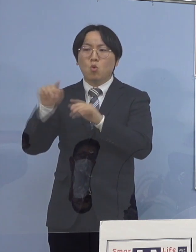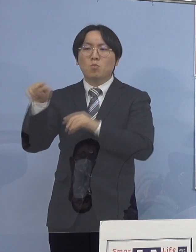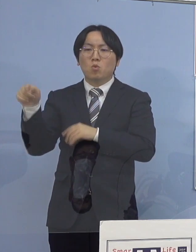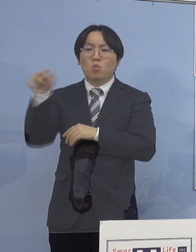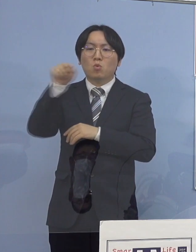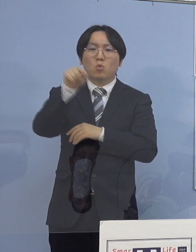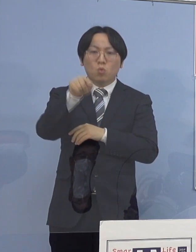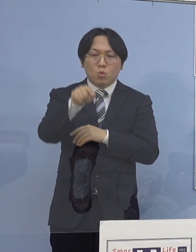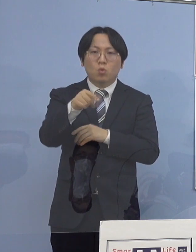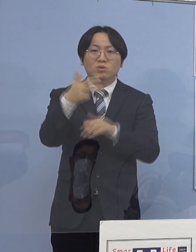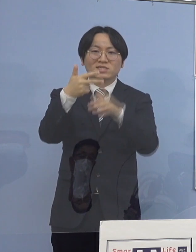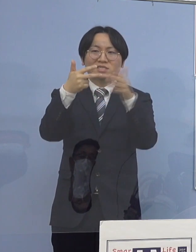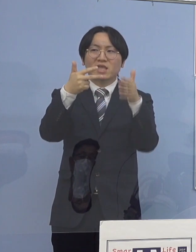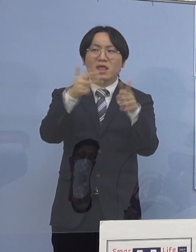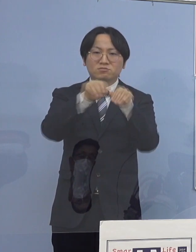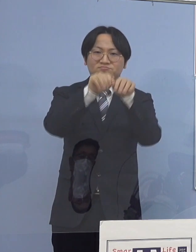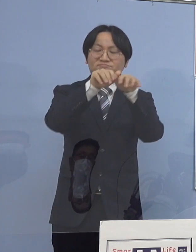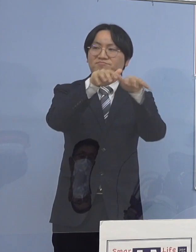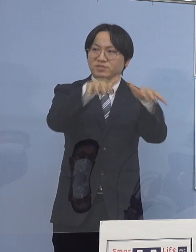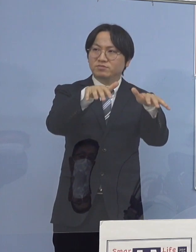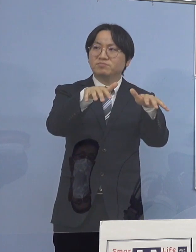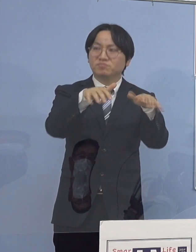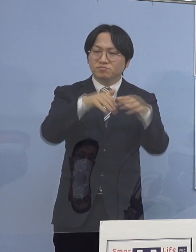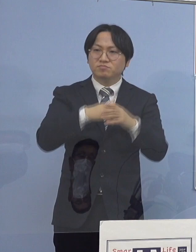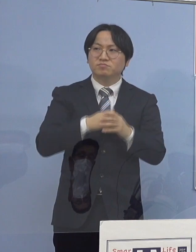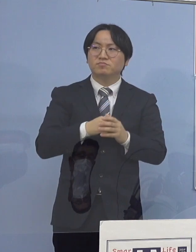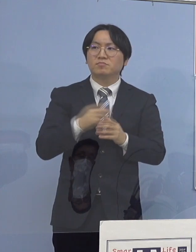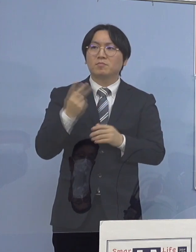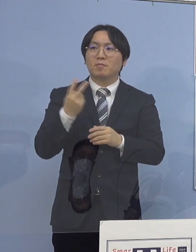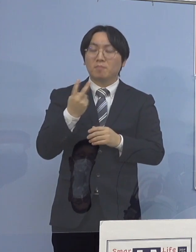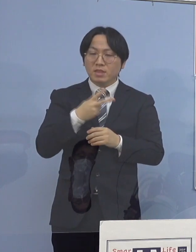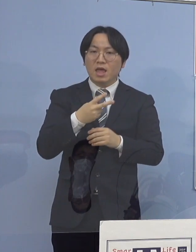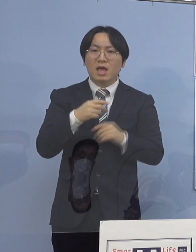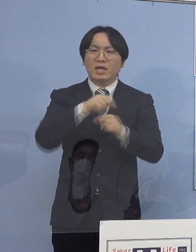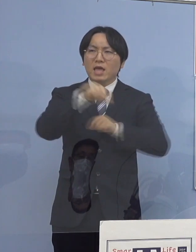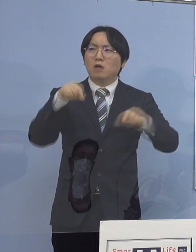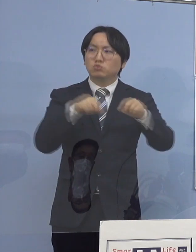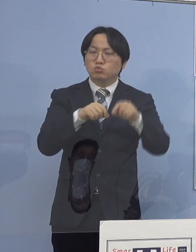あるいはそれぞれの施設の中で持ってきて 家庭内で移してしまう